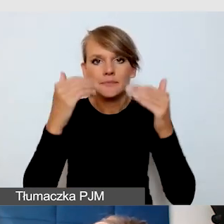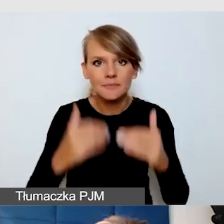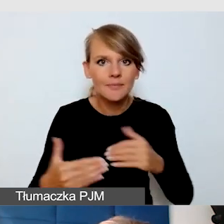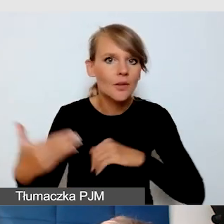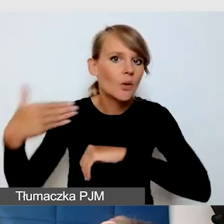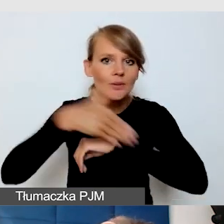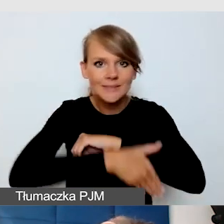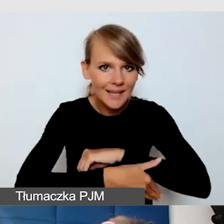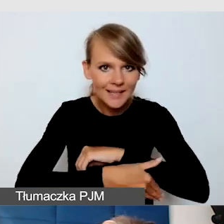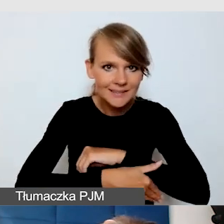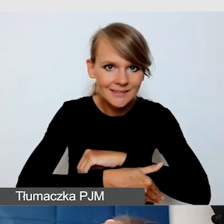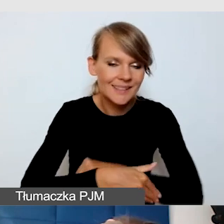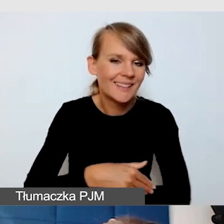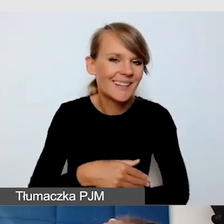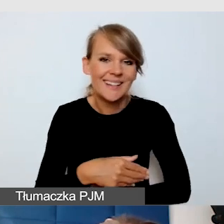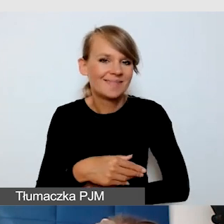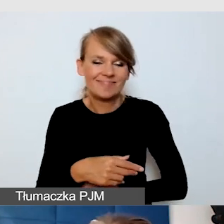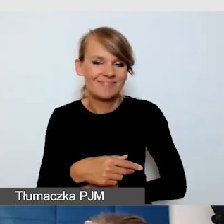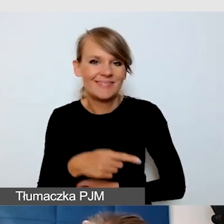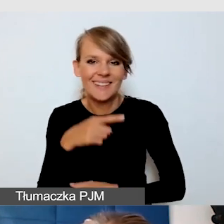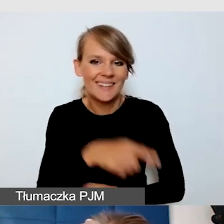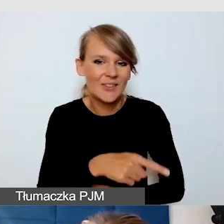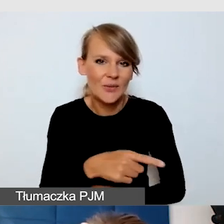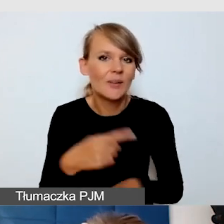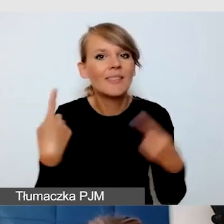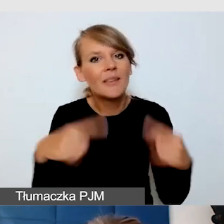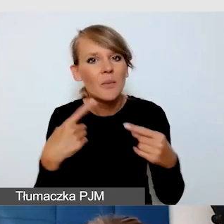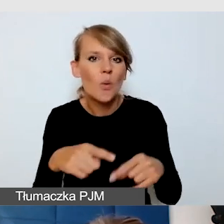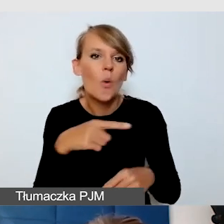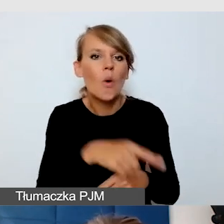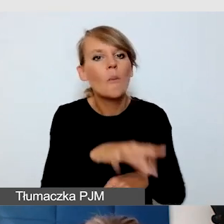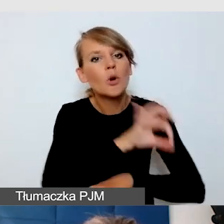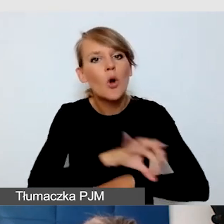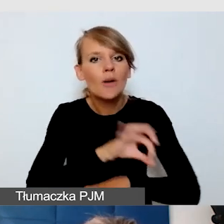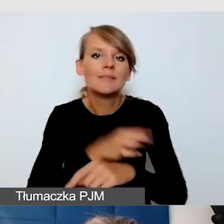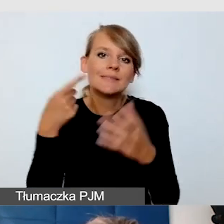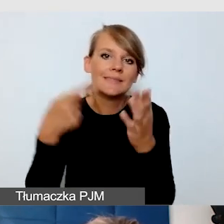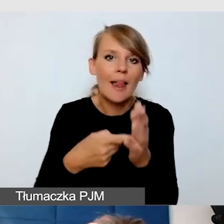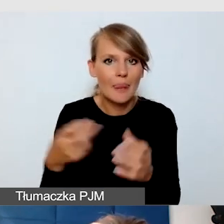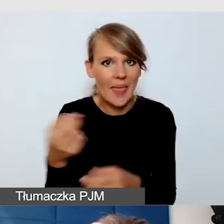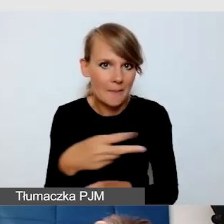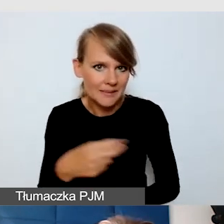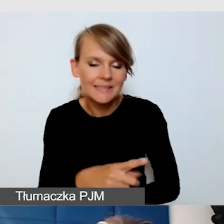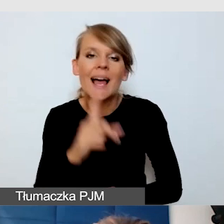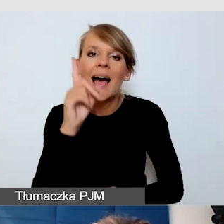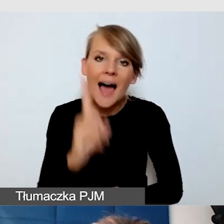która zupełnie nie jest zaprojektowana do tego, żeby emitować napisy, ale, ponieważ tak jak mówiłam zdarza mi się asystować osobom,